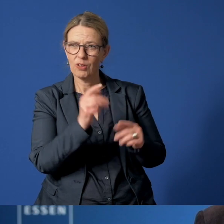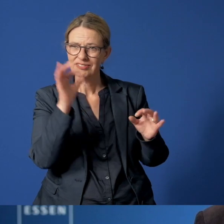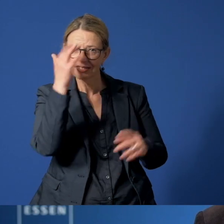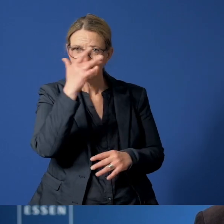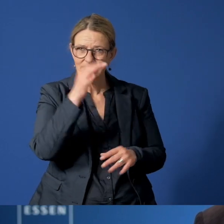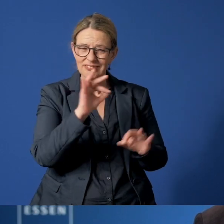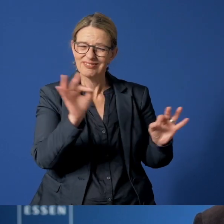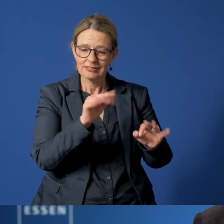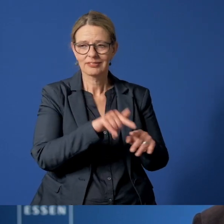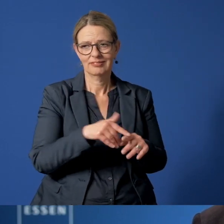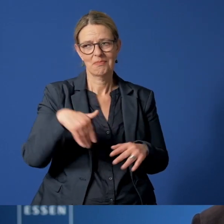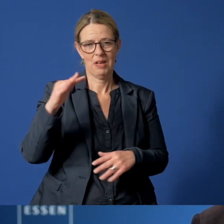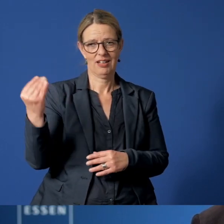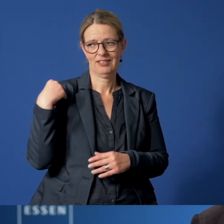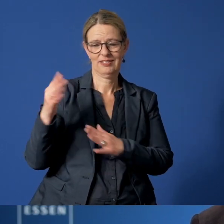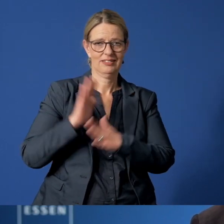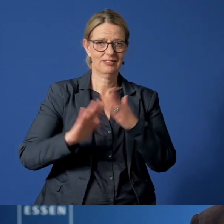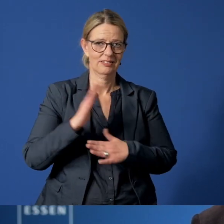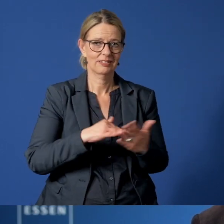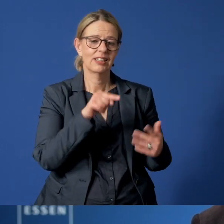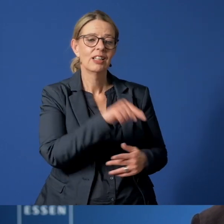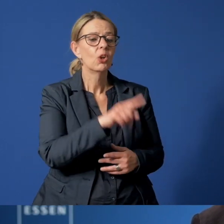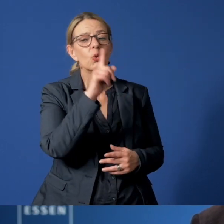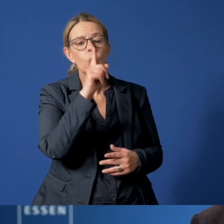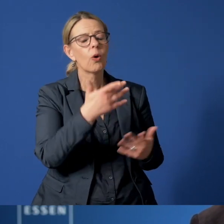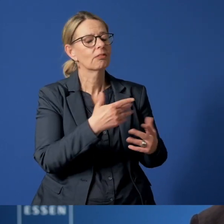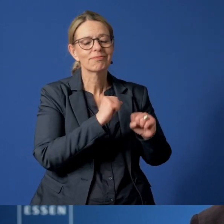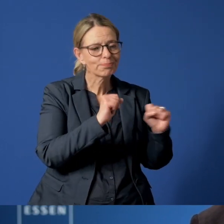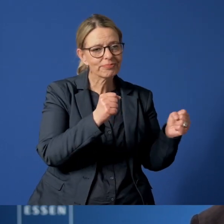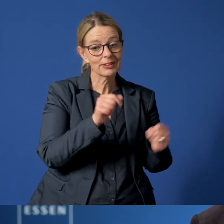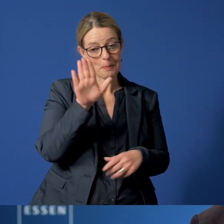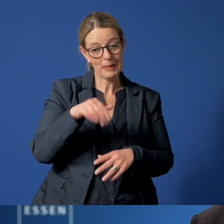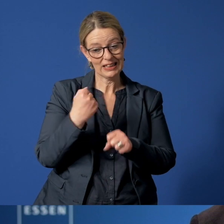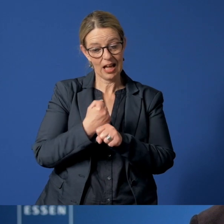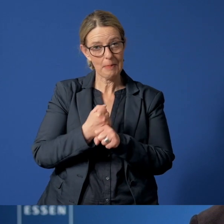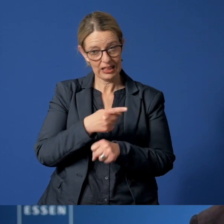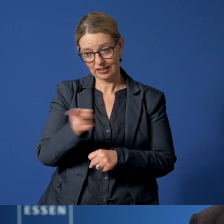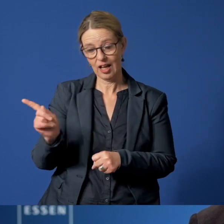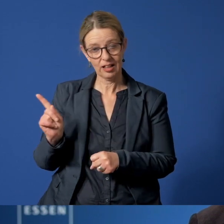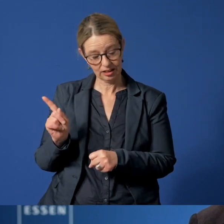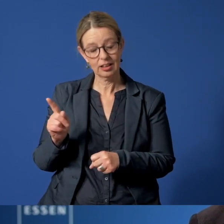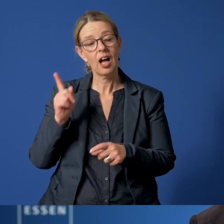Aber das Kinder- und Jugendnotruftelefon berät nicht nur. Die Mitarbeiterinnen und Mitarbeiter sind auch befugt,